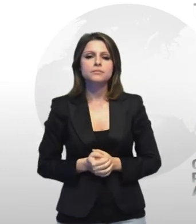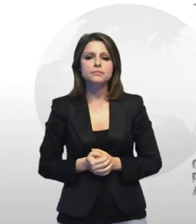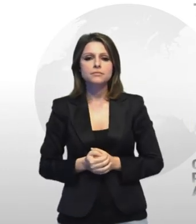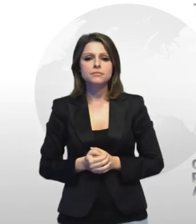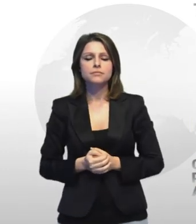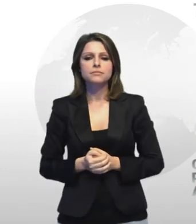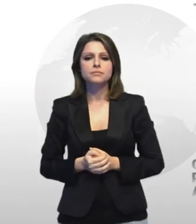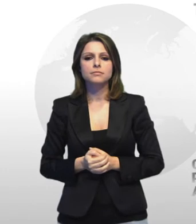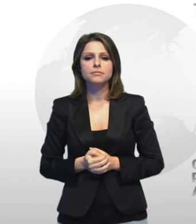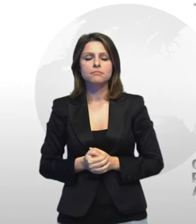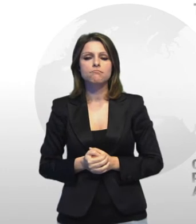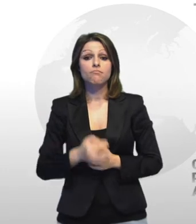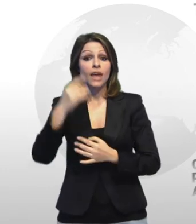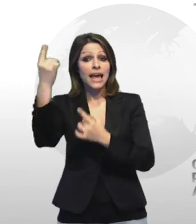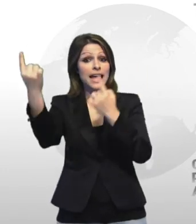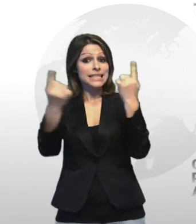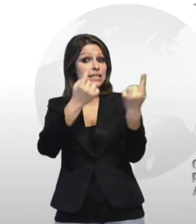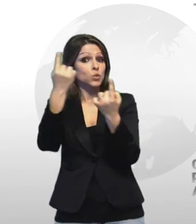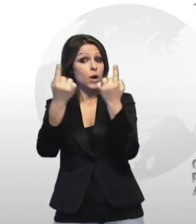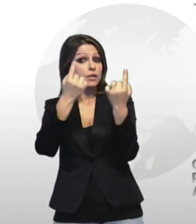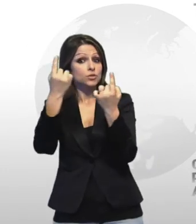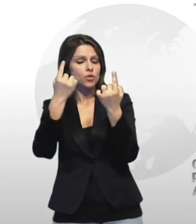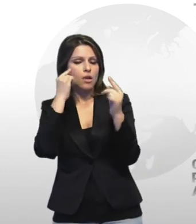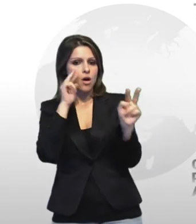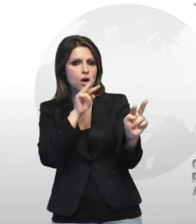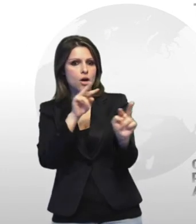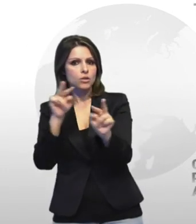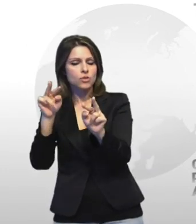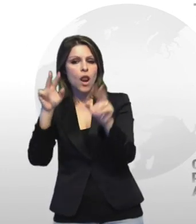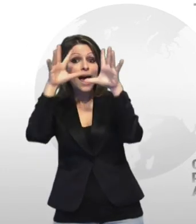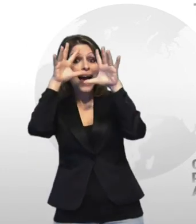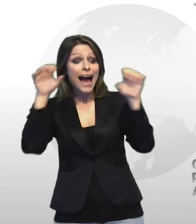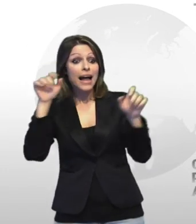e r a mantenere la situazione è sotto controllo in aiuto dei carabinieri sono